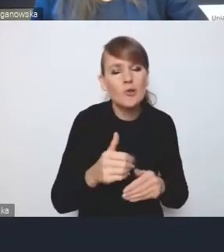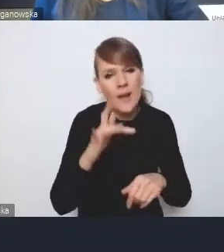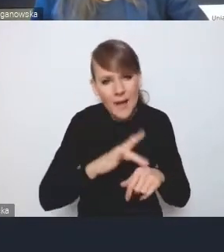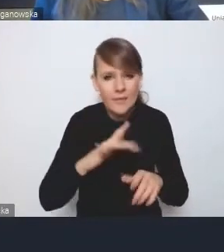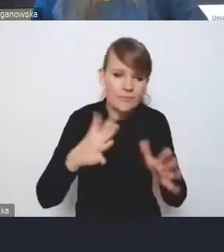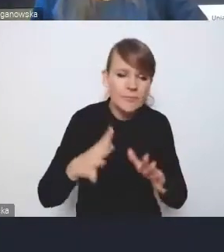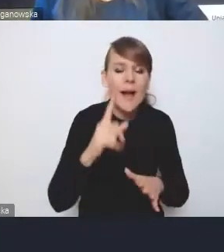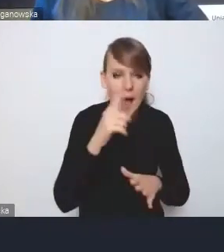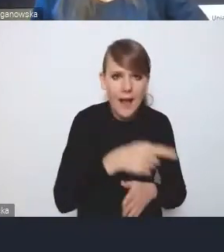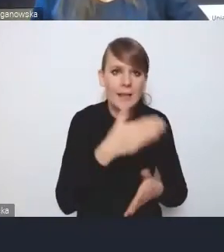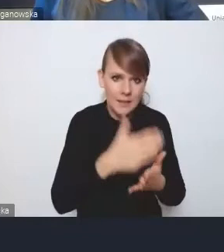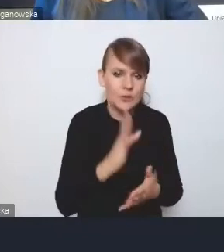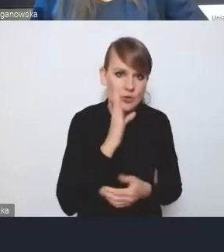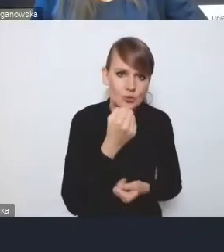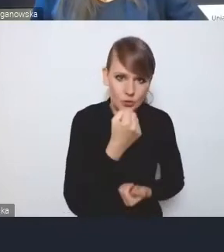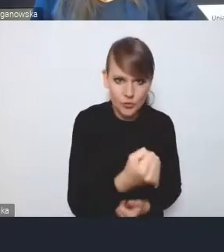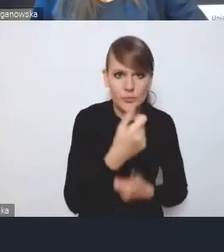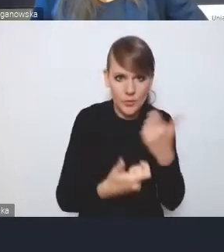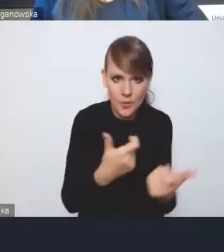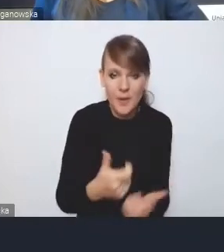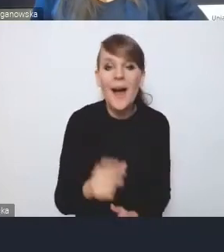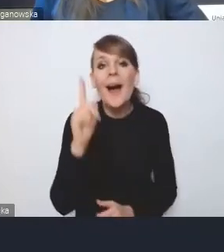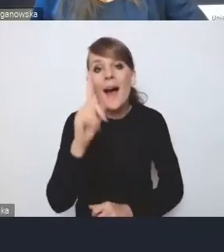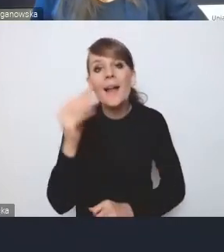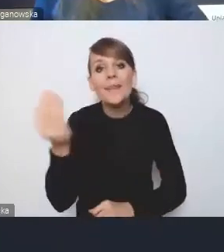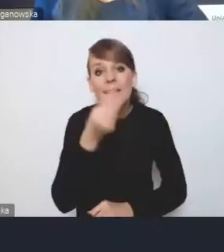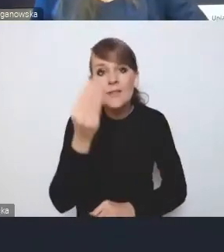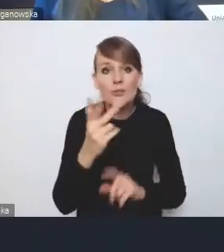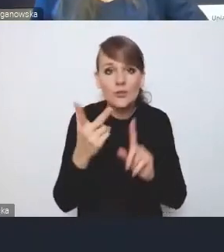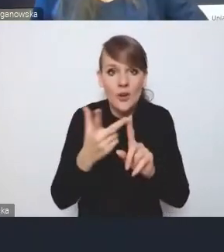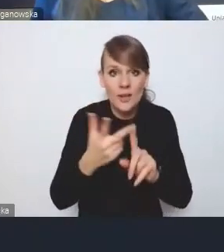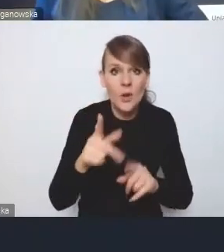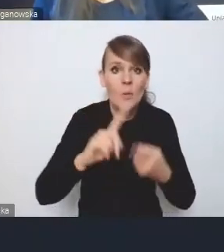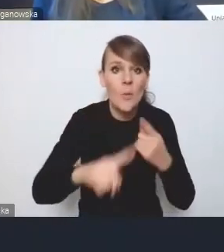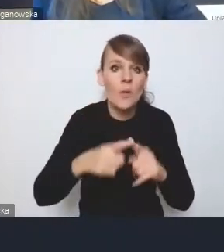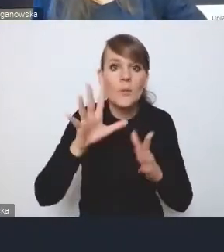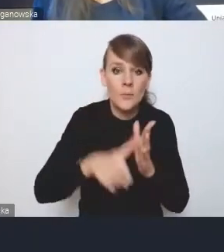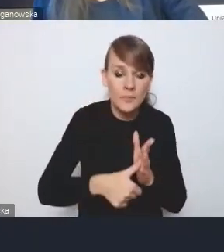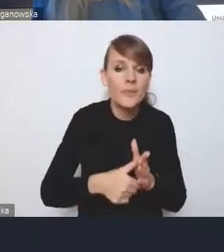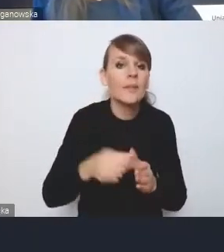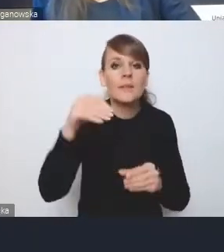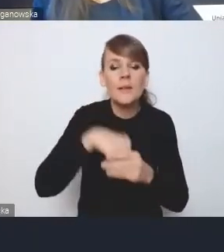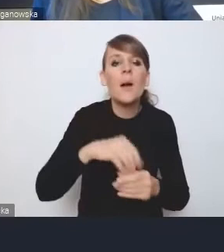Natomiast jeszcze jest trzeci element polityki miejskiej, mianowicie miejska polityka miejska